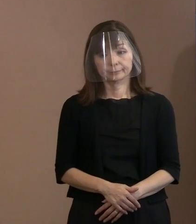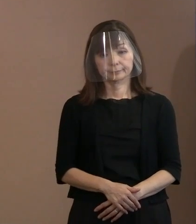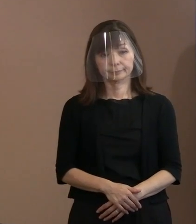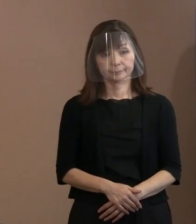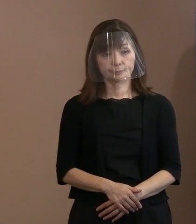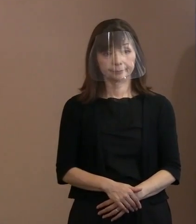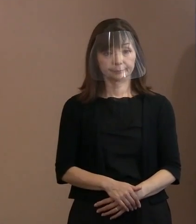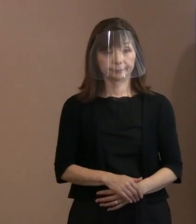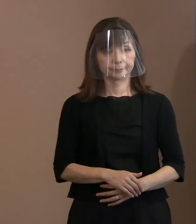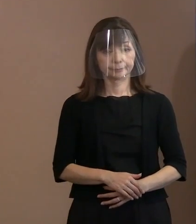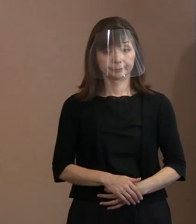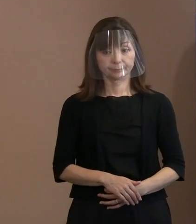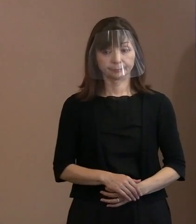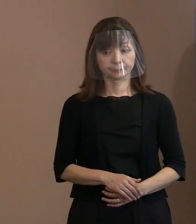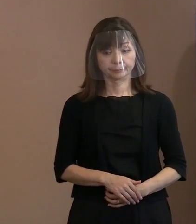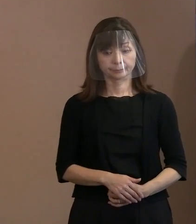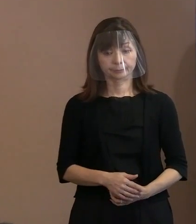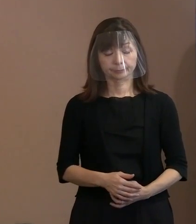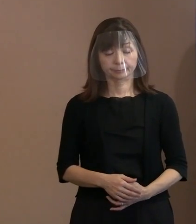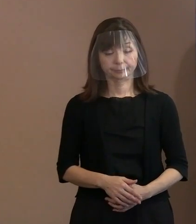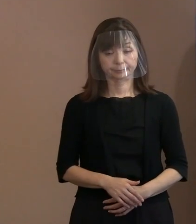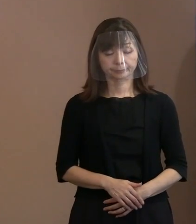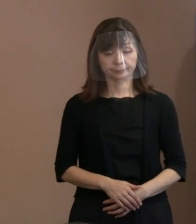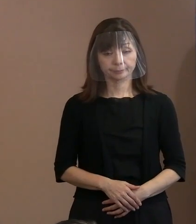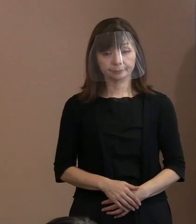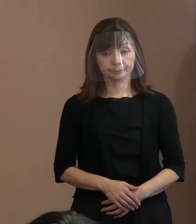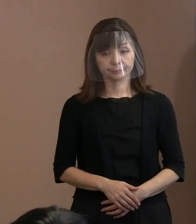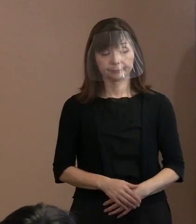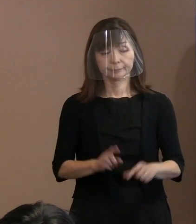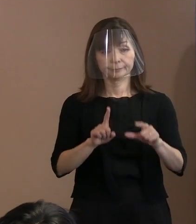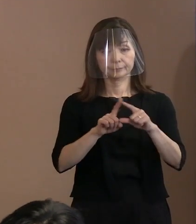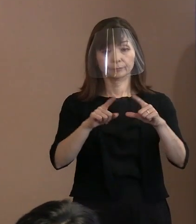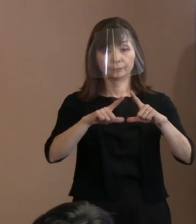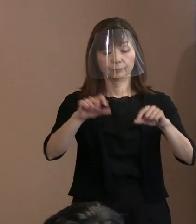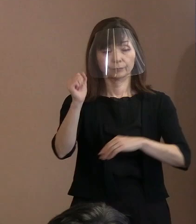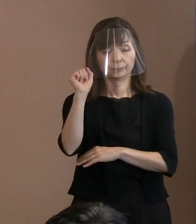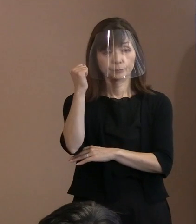【平和記念式典の警備体制について】